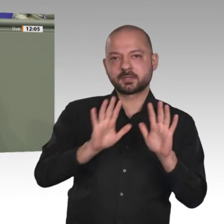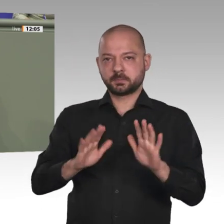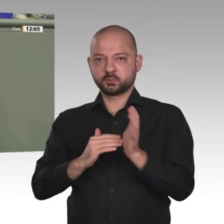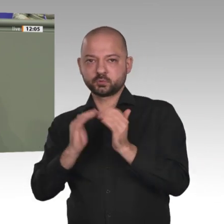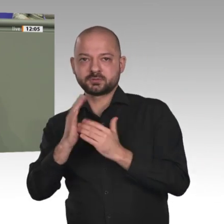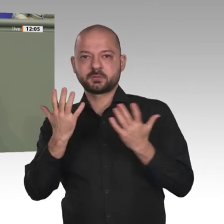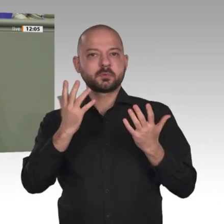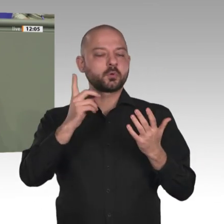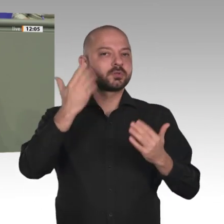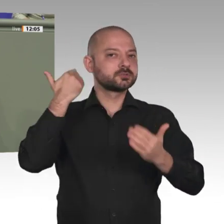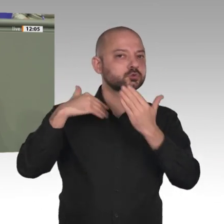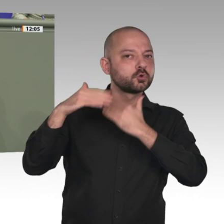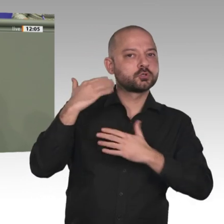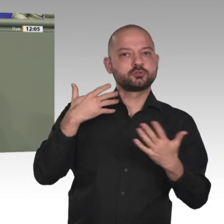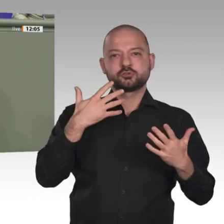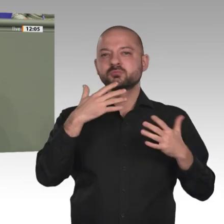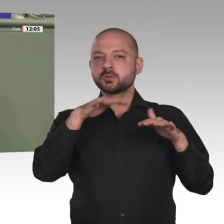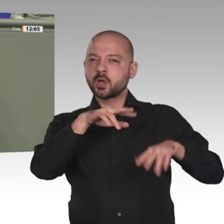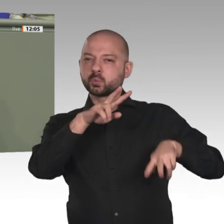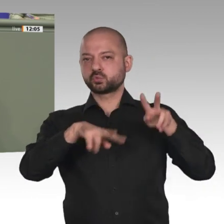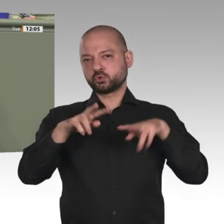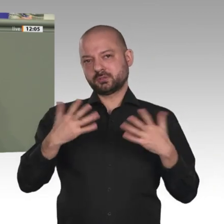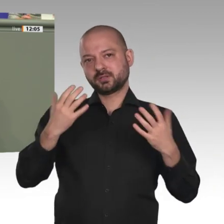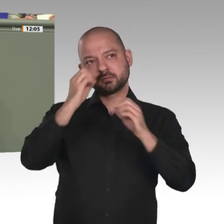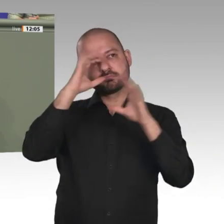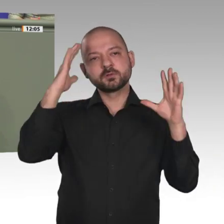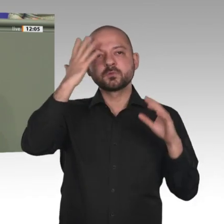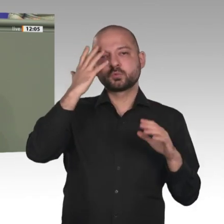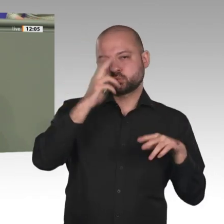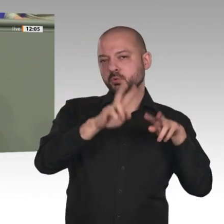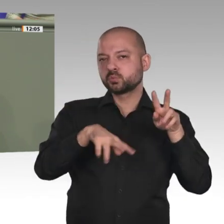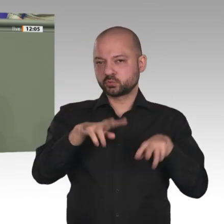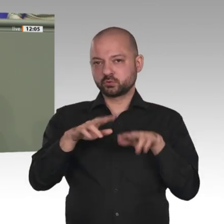Thema war gestern auch im Auswärtigen Ausschuss ein wichtiger Programmpunkt bei unseren